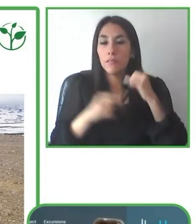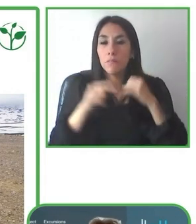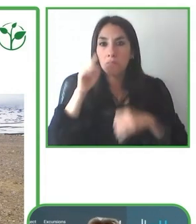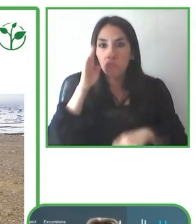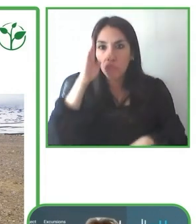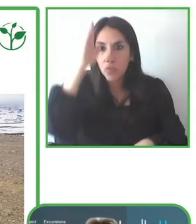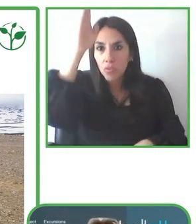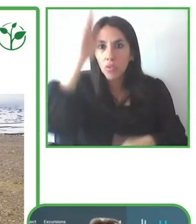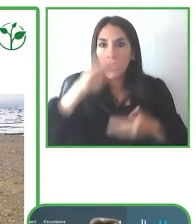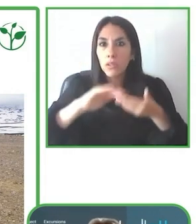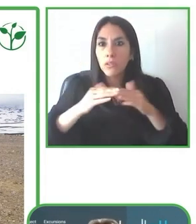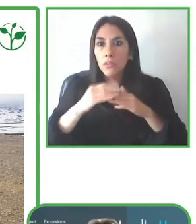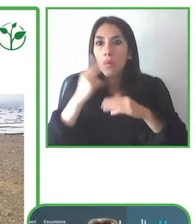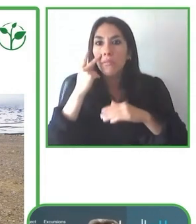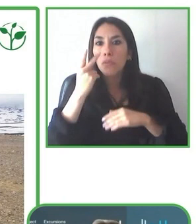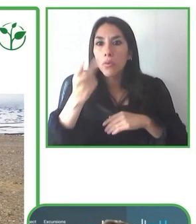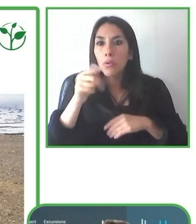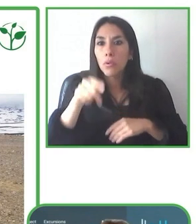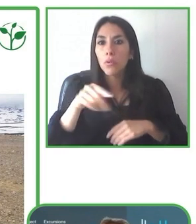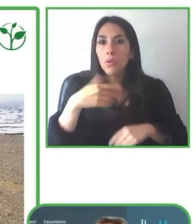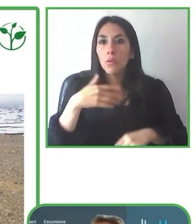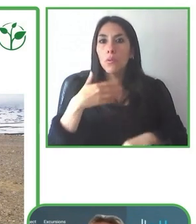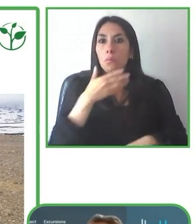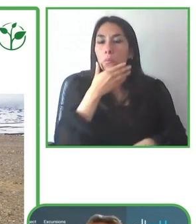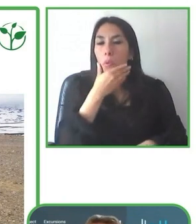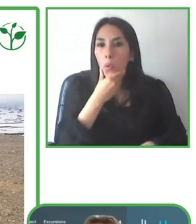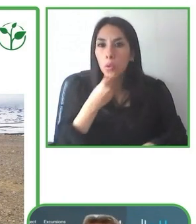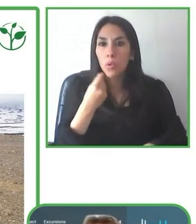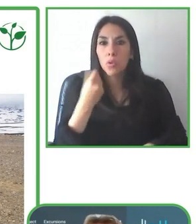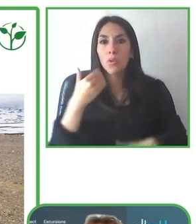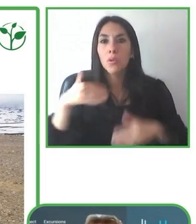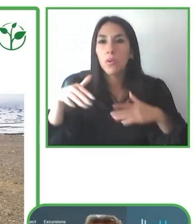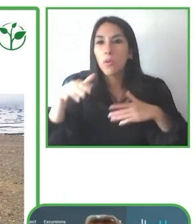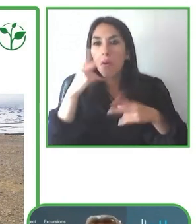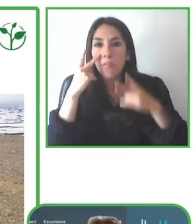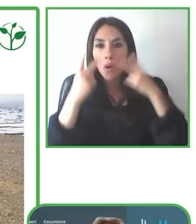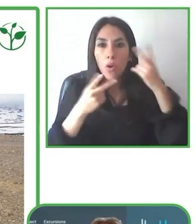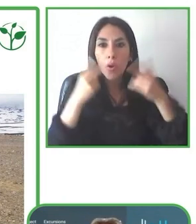cadenas de valor, incluyendo turismo sostenible y accesible, con el apoyo del